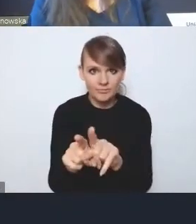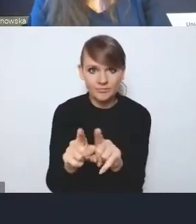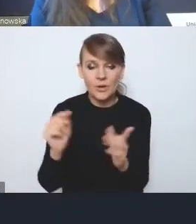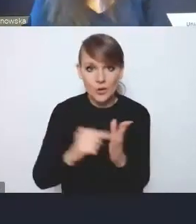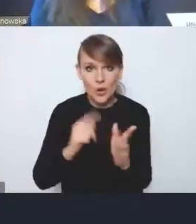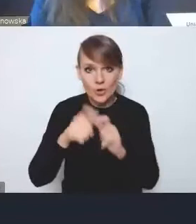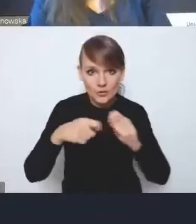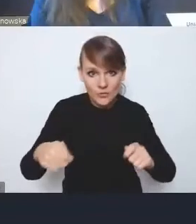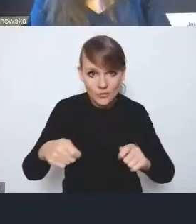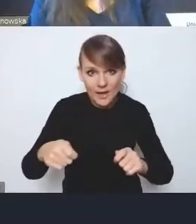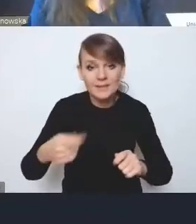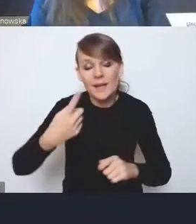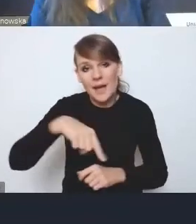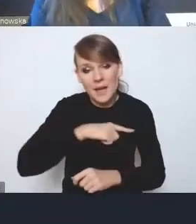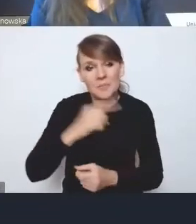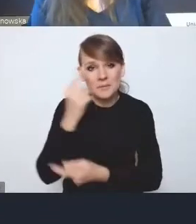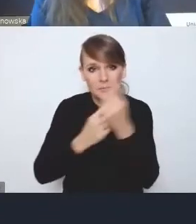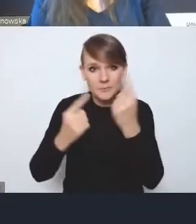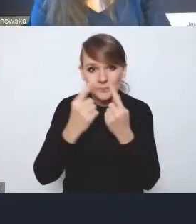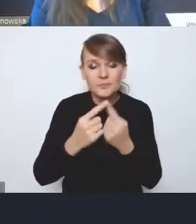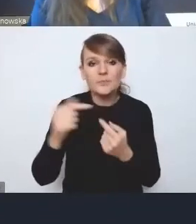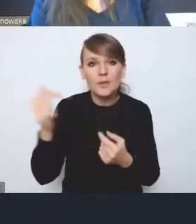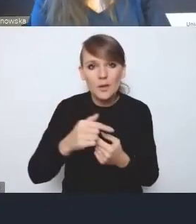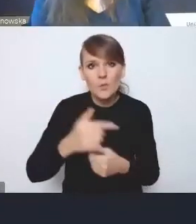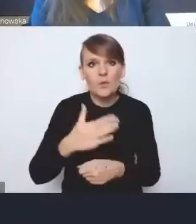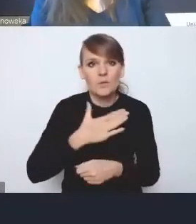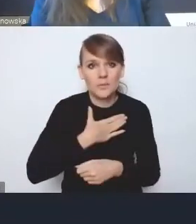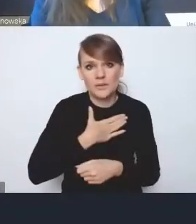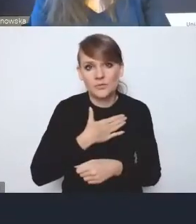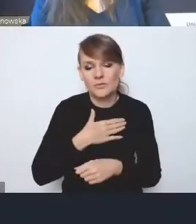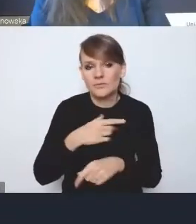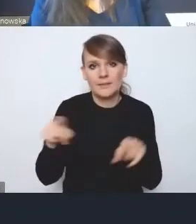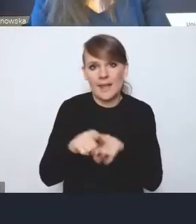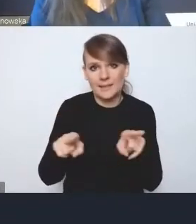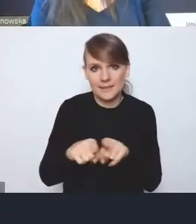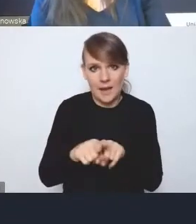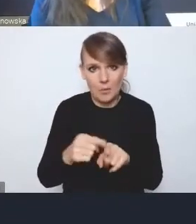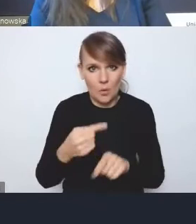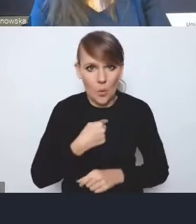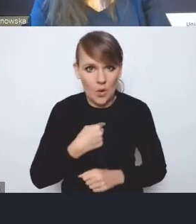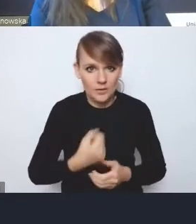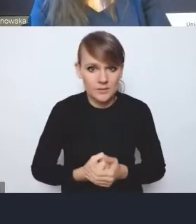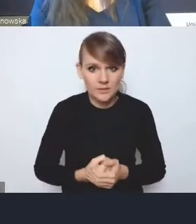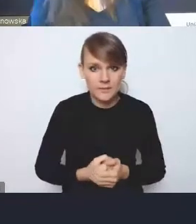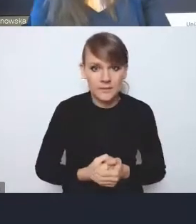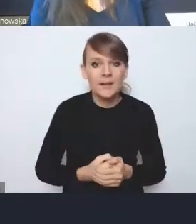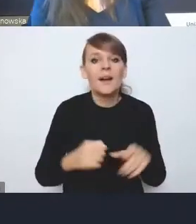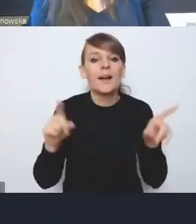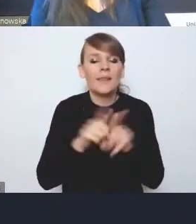uważamy, że powinniśmy mieć taki sam ten głos. Tu jest kwestia też oczywiście